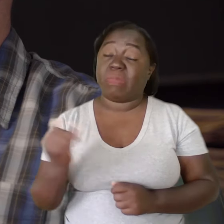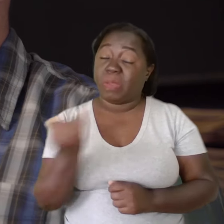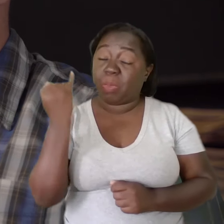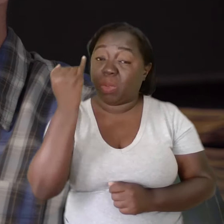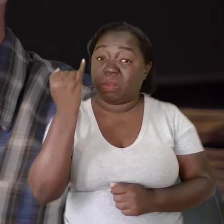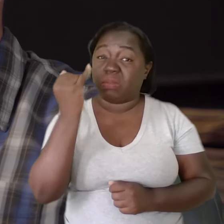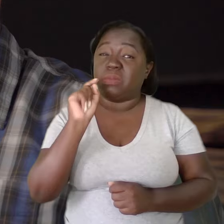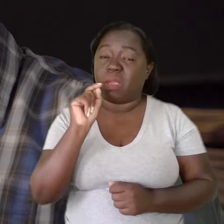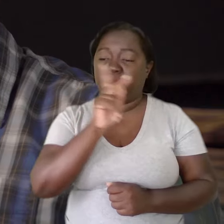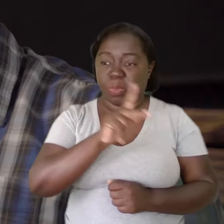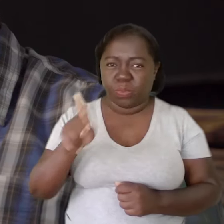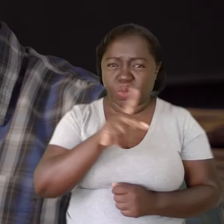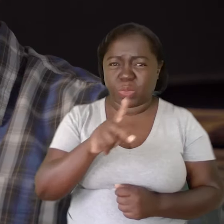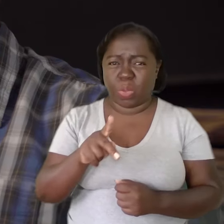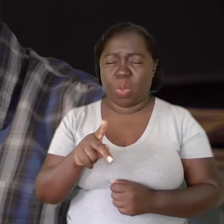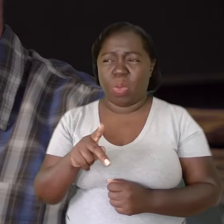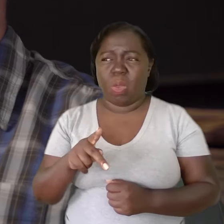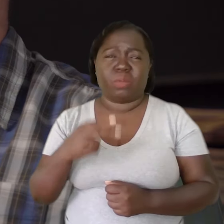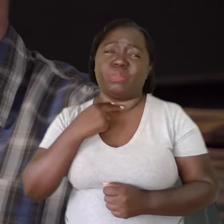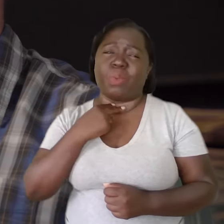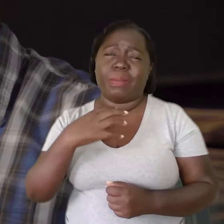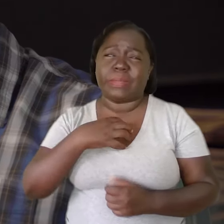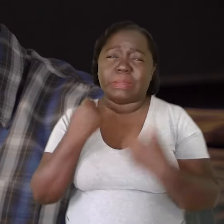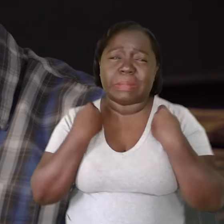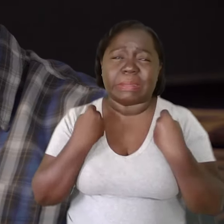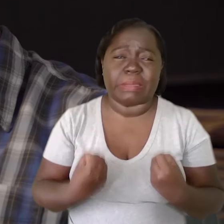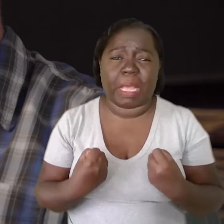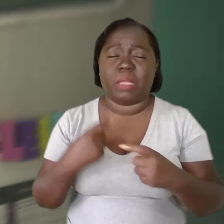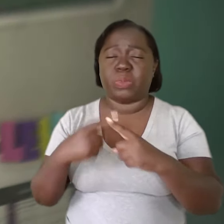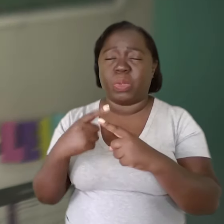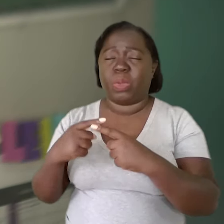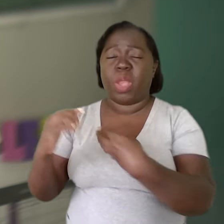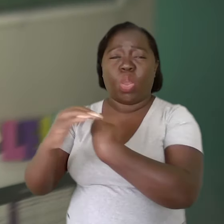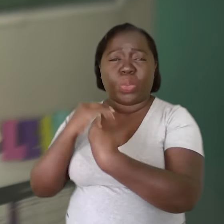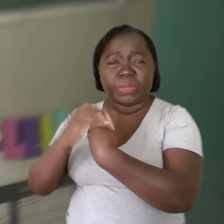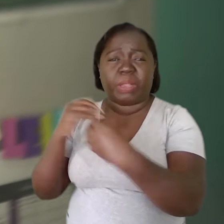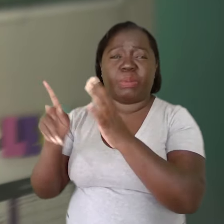É importante que o professor não se sinta sobrecarregado com as orientações que são feitas